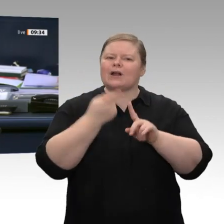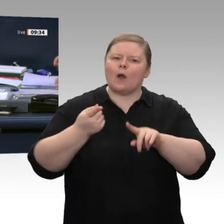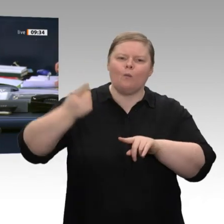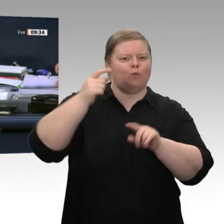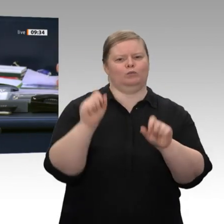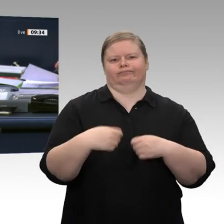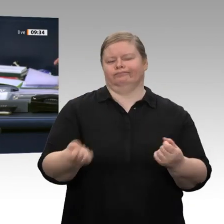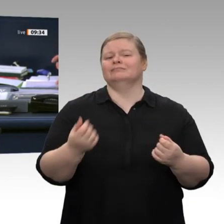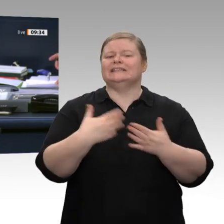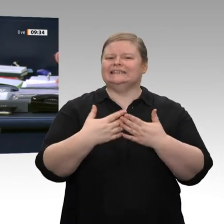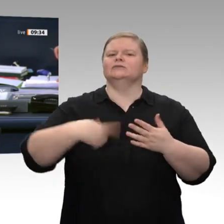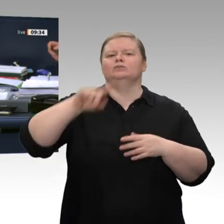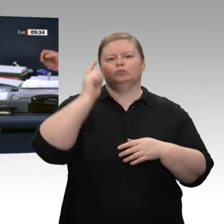Anschluss, jetzt nicht. Also jetzt nicht?